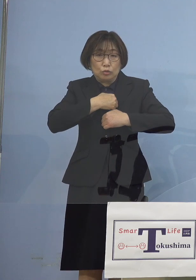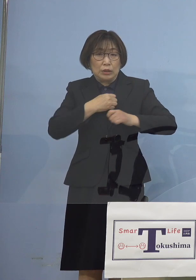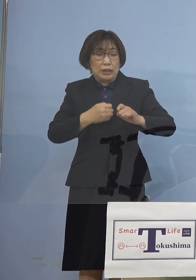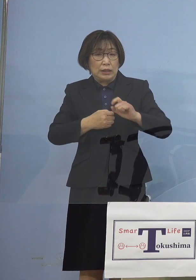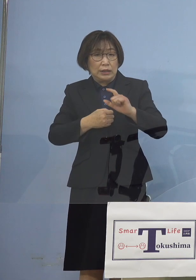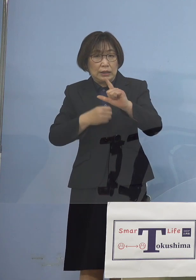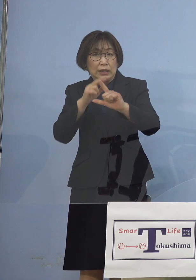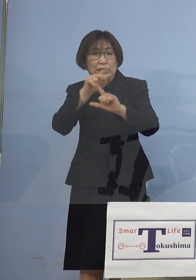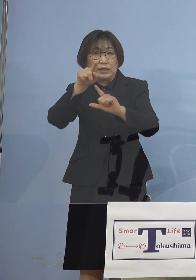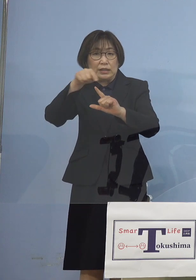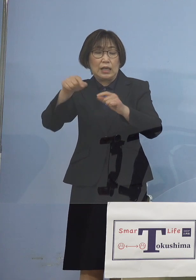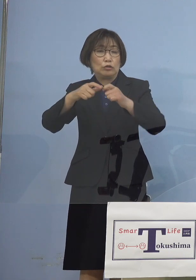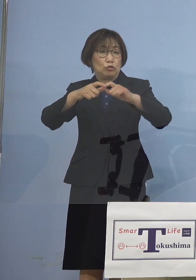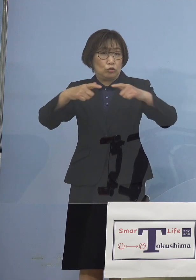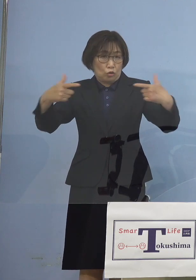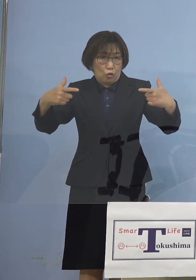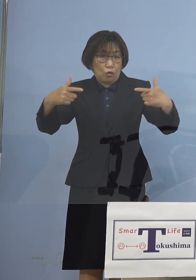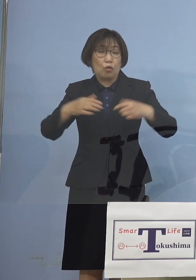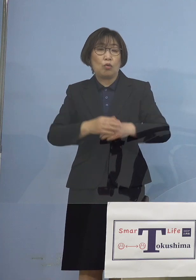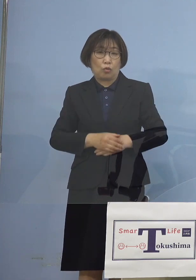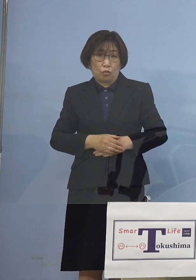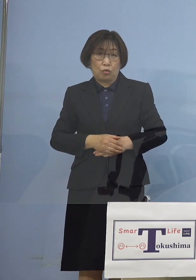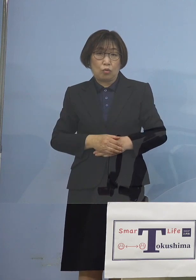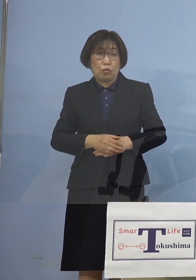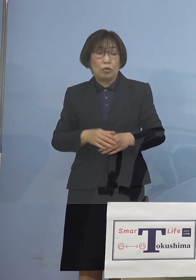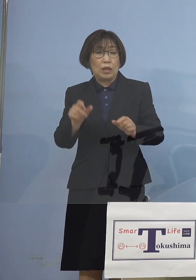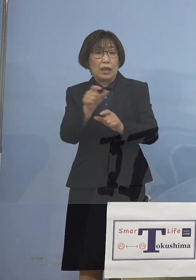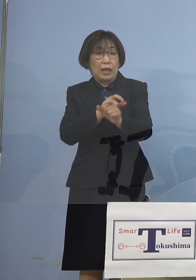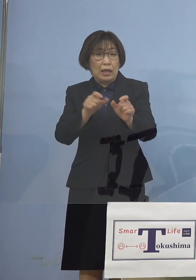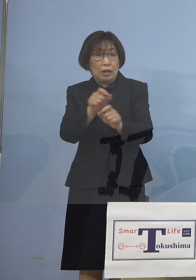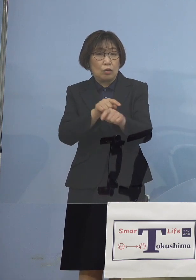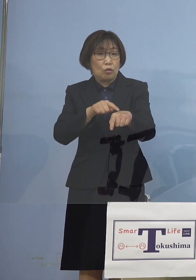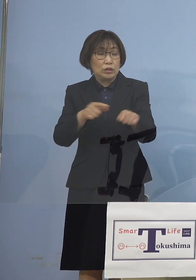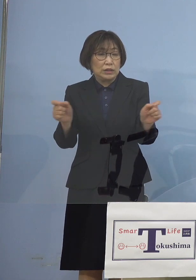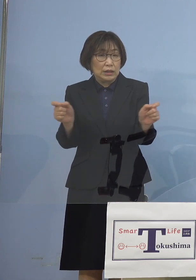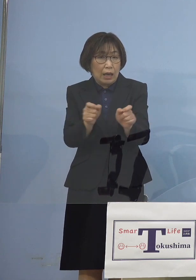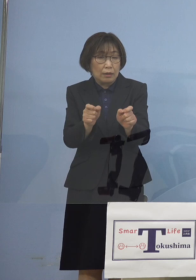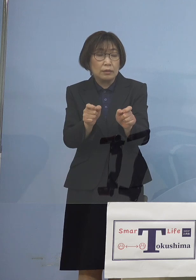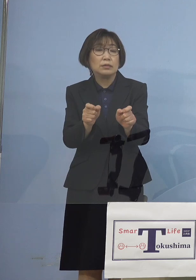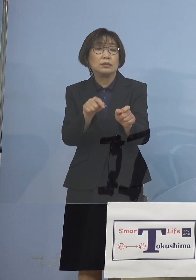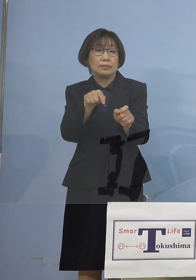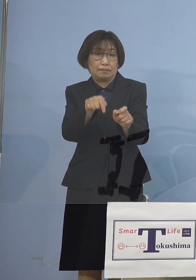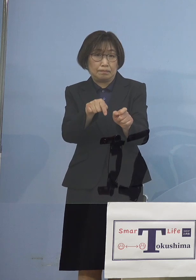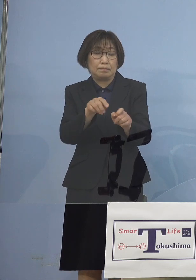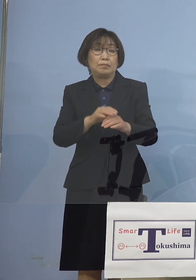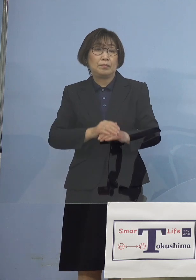ここで時短を決めさせて いただいて 準備期間が事業者の皆さん方 必要となりますので